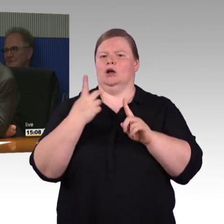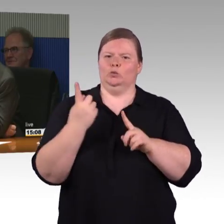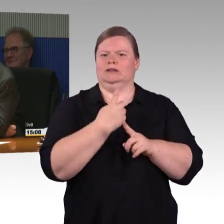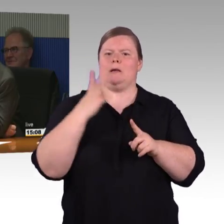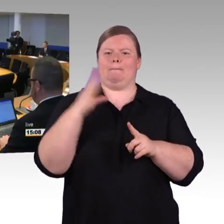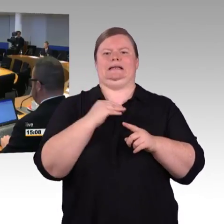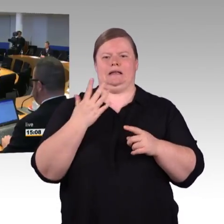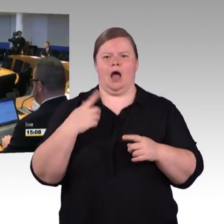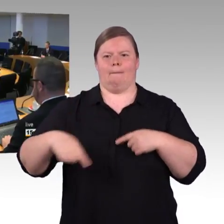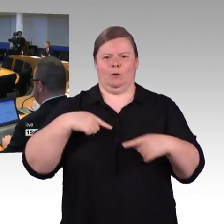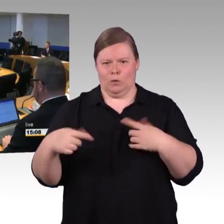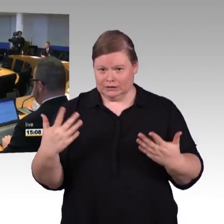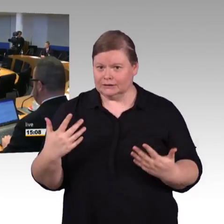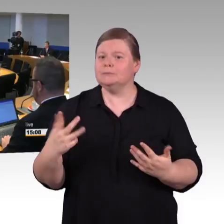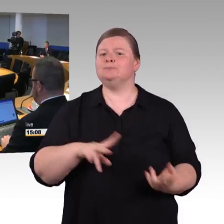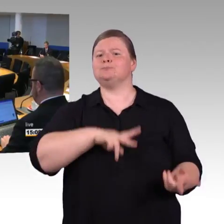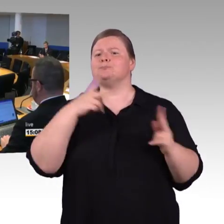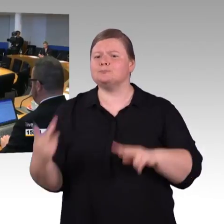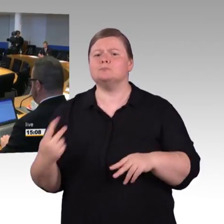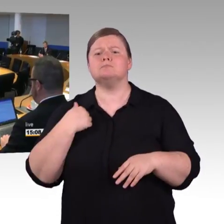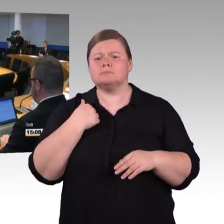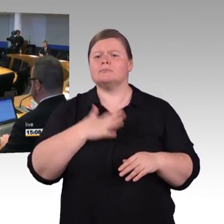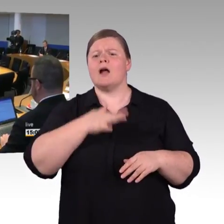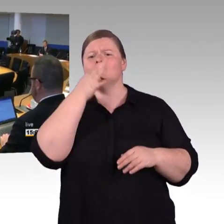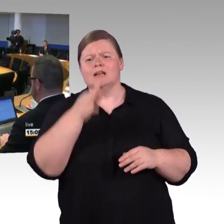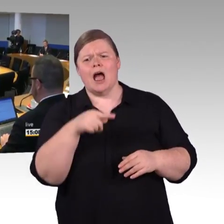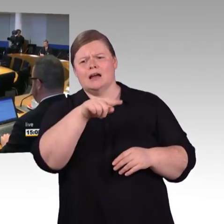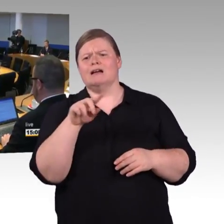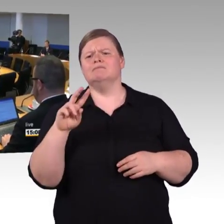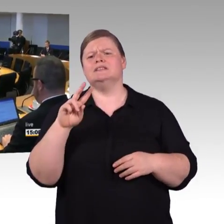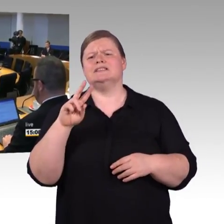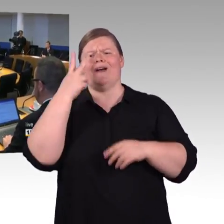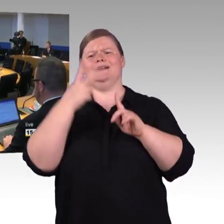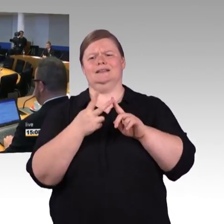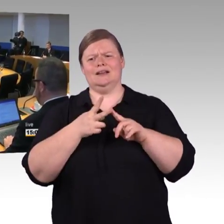oder Stationen, die Finanzierung ein großer Teil der Finanzierung ist natürlich der Bund.